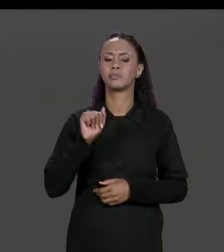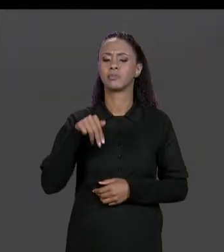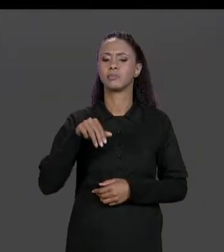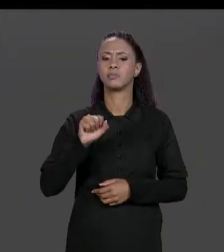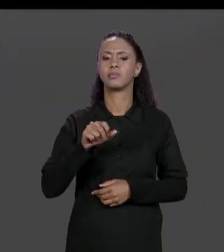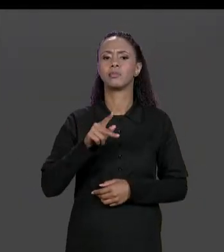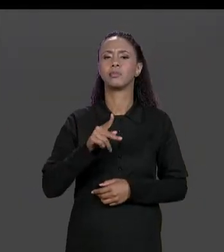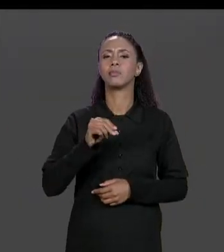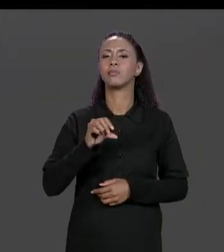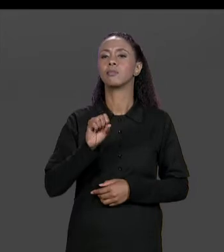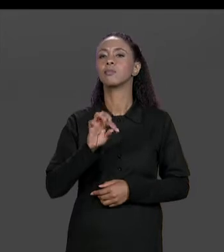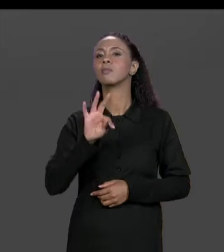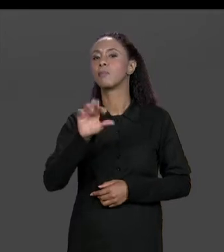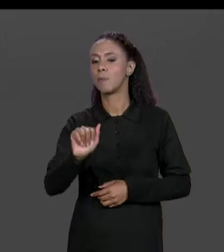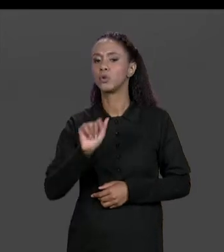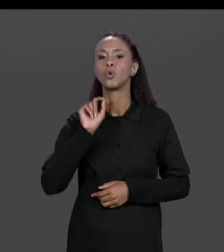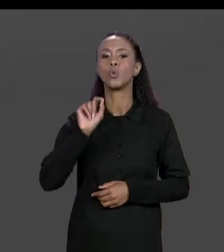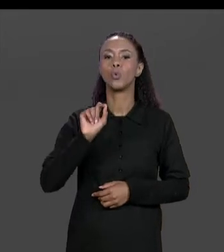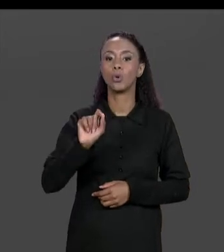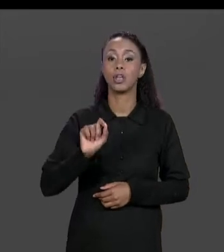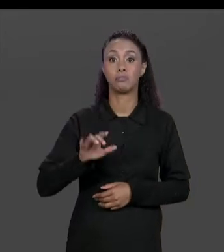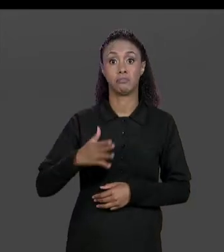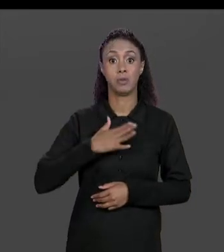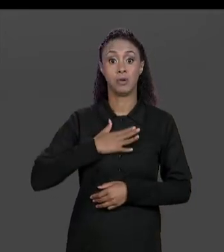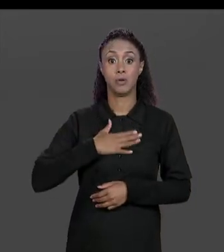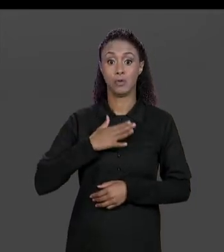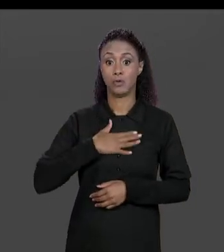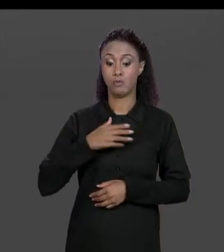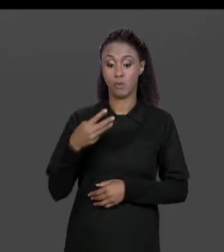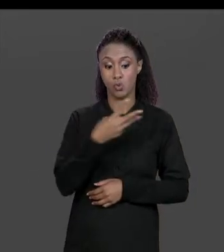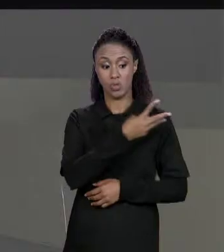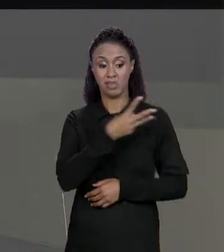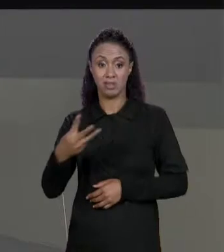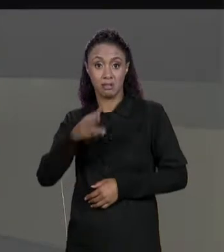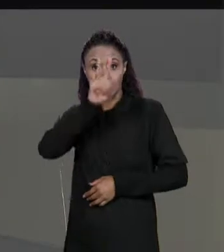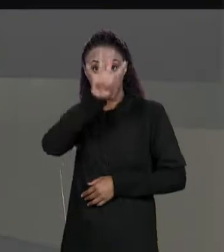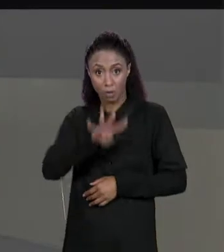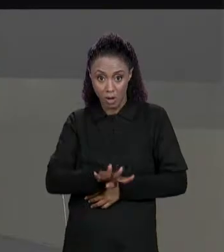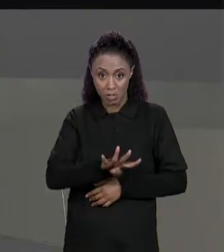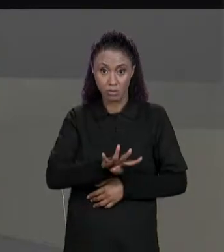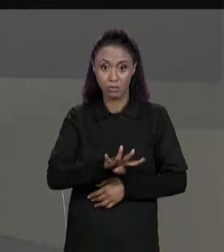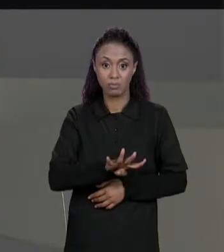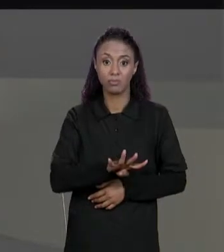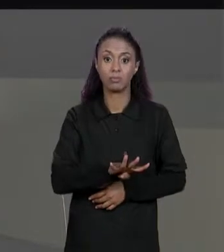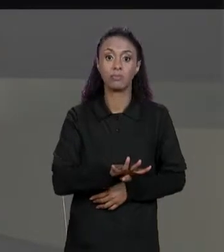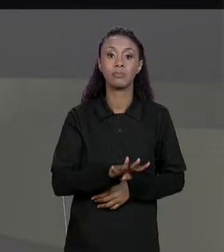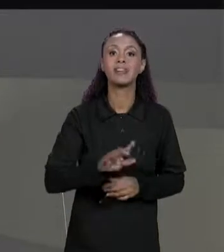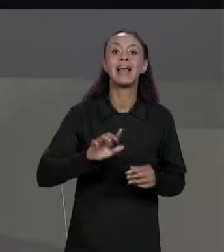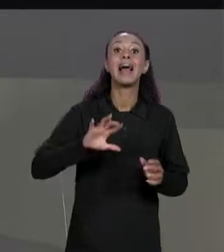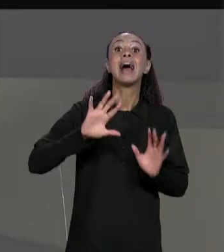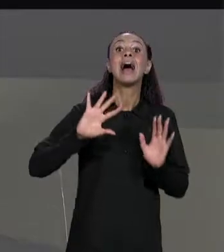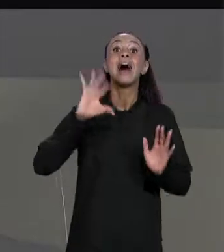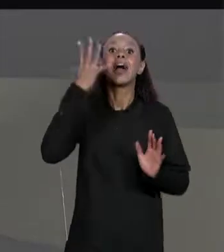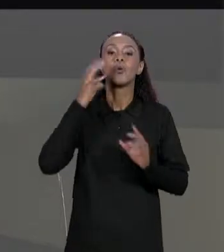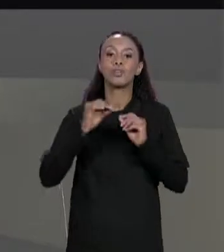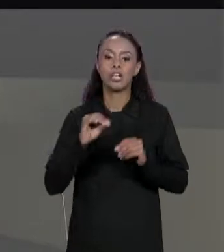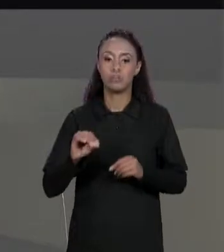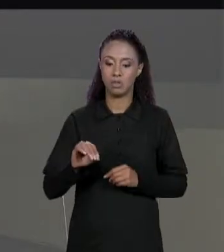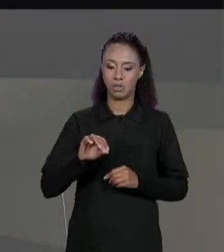DADA UMA MATRIZ "3 POR 4" DE ENTRADA, A MATRIZ TRANSPOSTA É UMA MATRIZ COMO QUE ROTACIONADO EM 90 GRAUS, ENTÃO A MATRIZ RESULTANTE É UMA